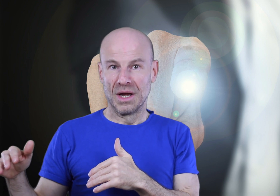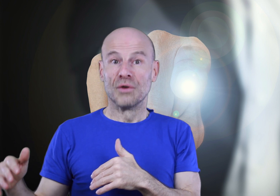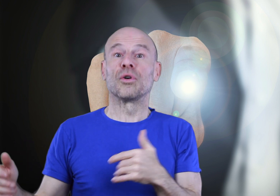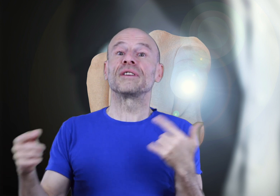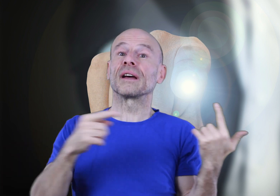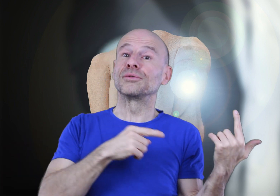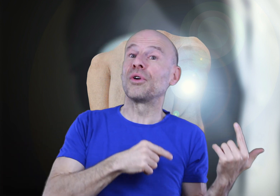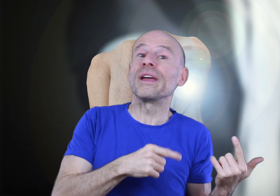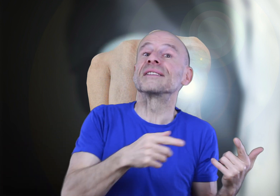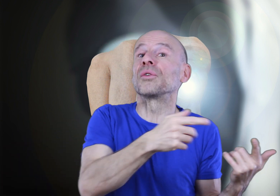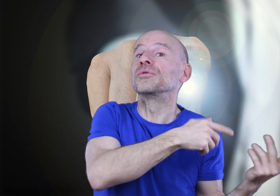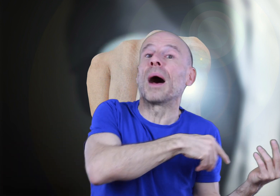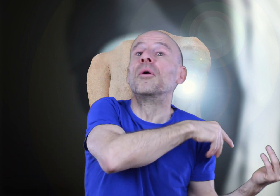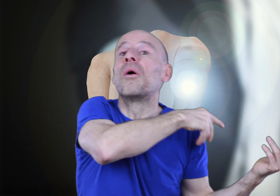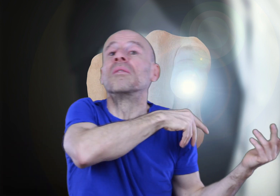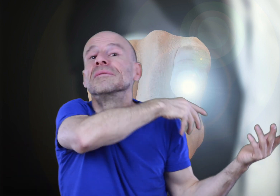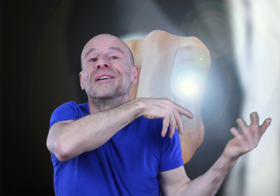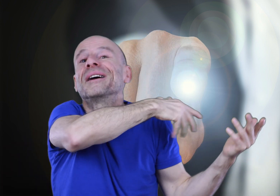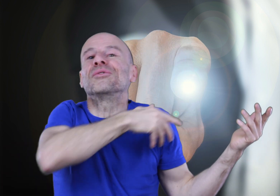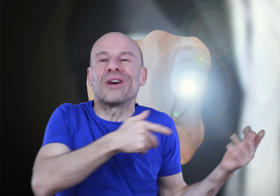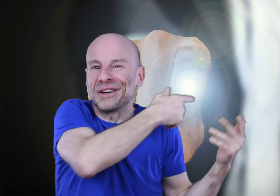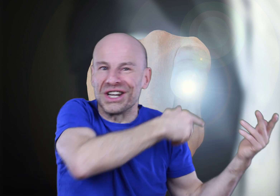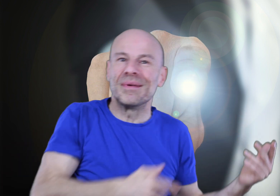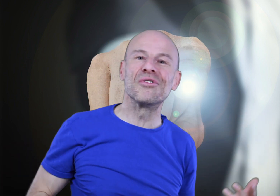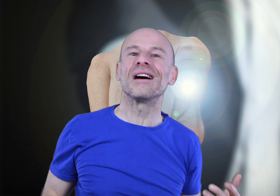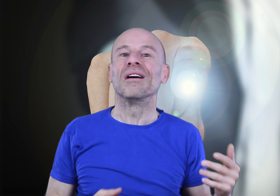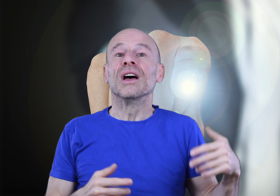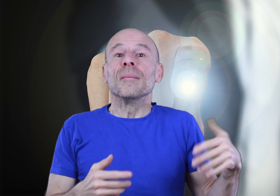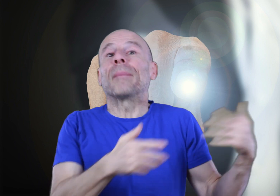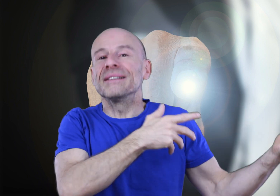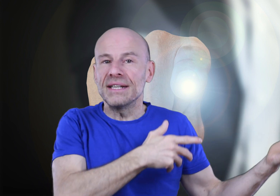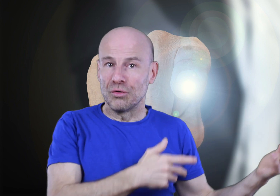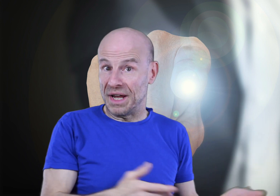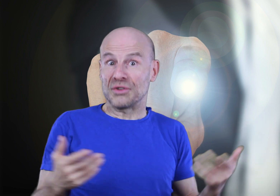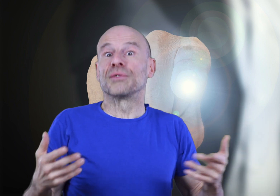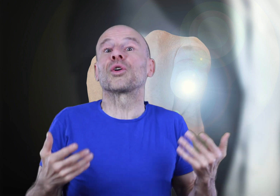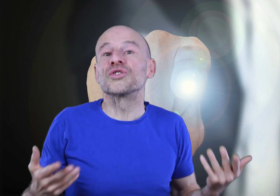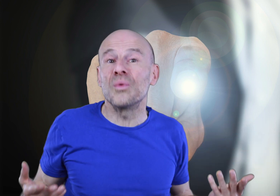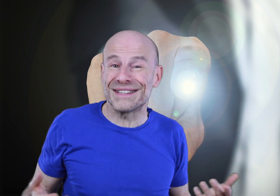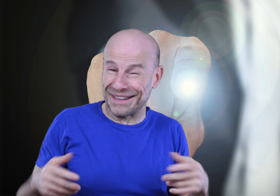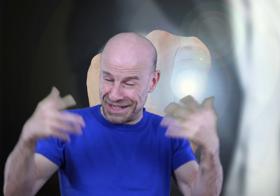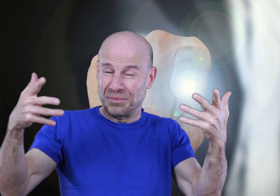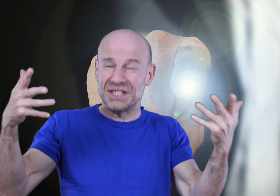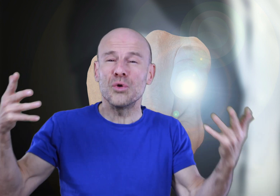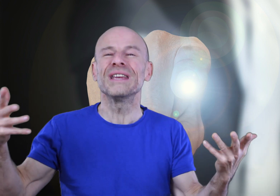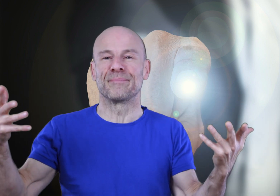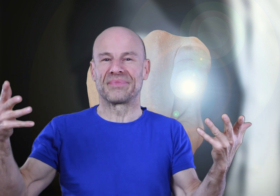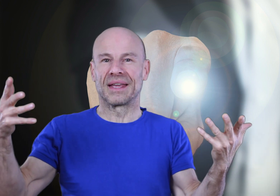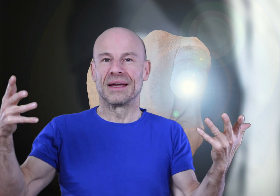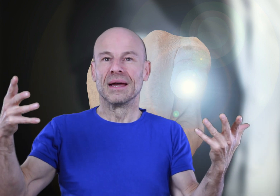Vous reviendrez au tutoriel sans doute par moments afin de vous rafraîchir la mémoire, par plaisir ou bien lorsque votre souhait sera très ambitieux, oui!